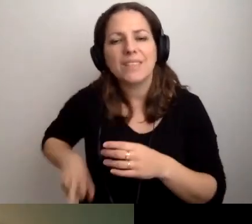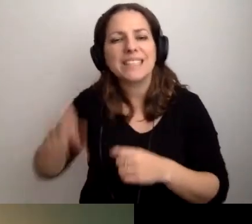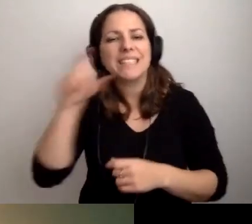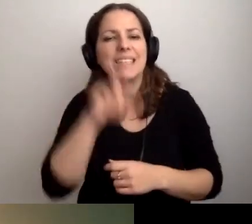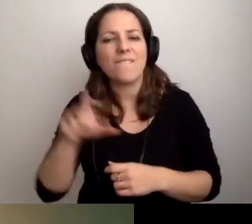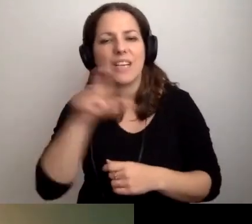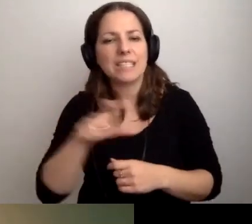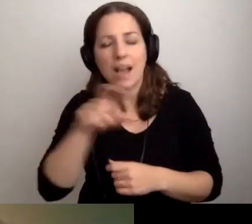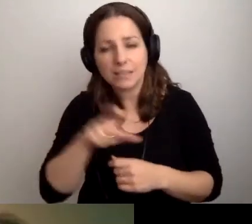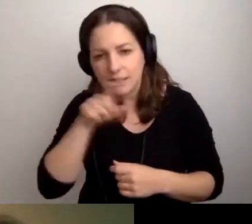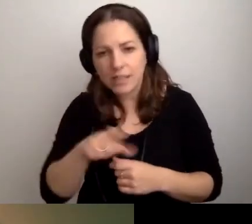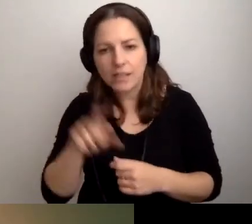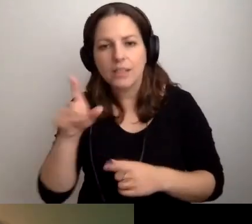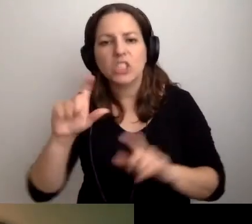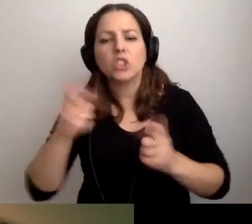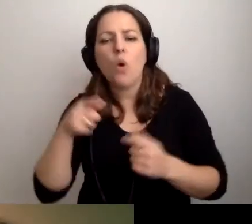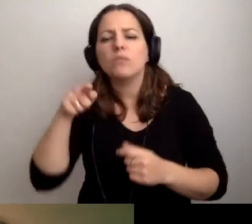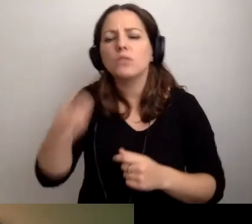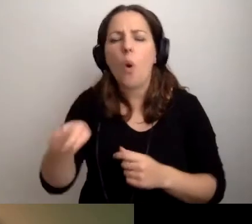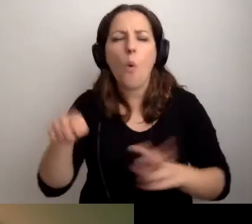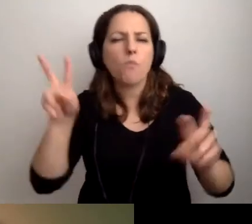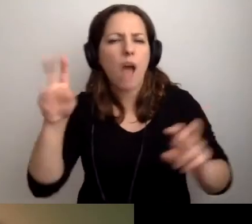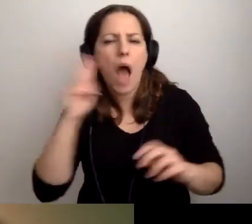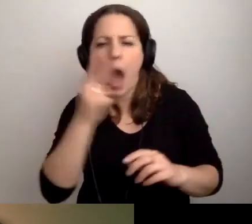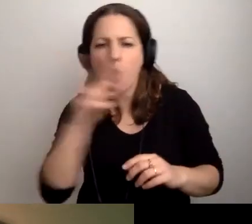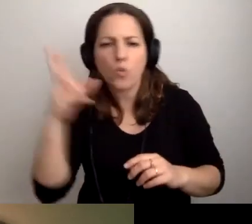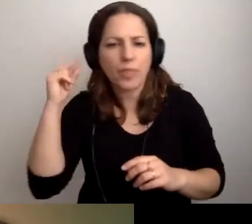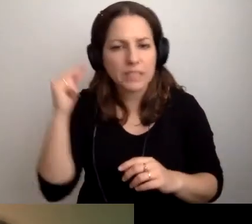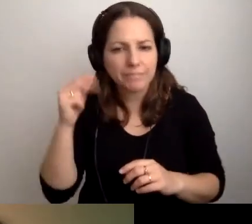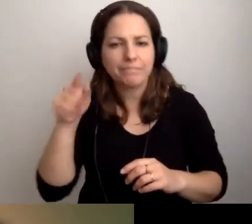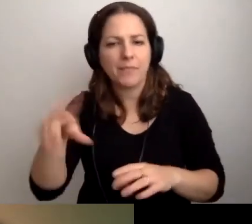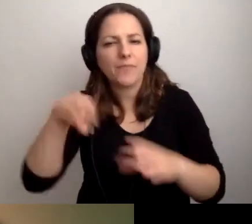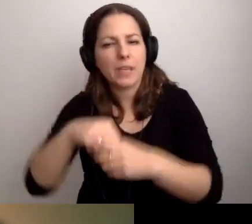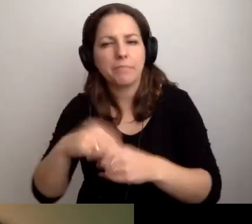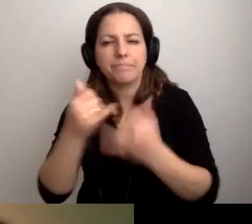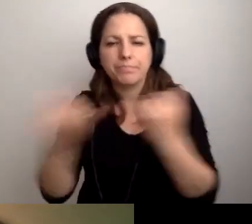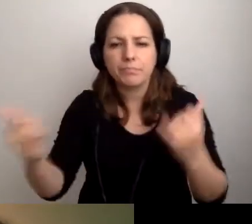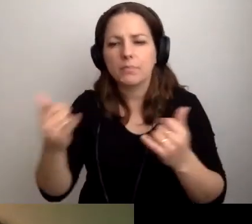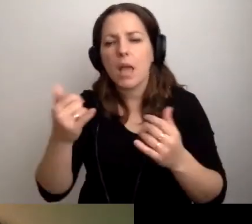pt. „Co z tą audiodeskrypcją?”. Tam są problematyzowane różne filmy, multimedia,